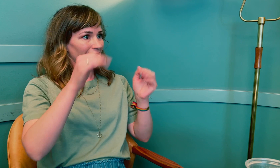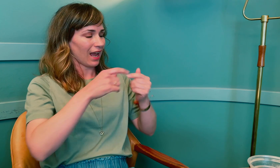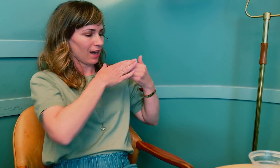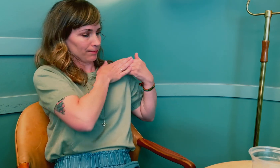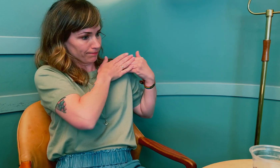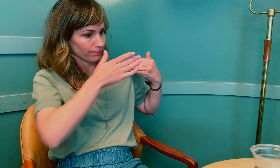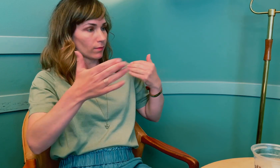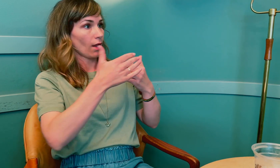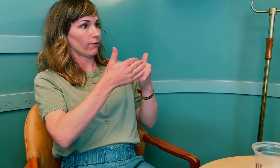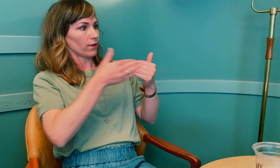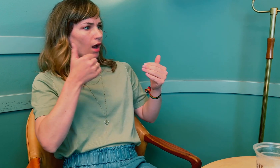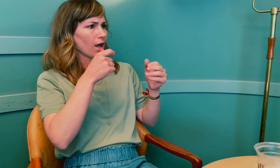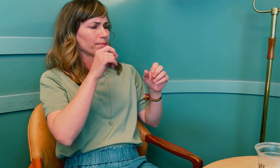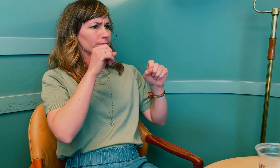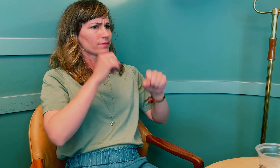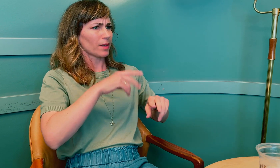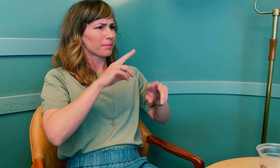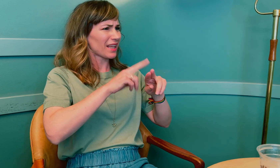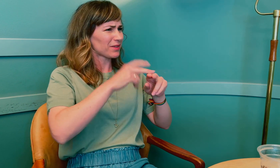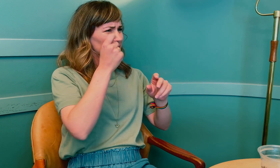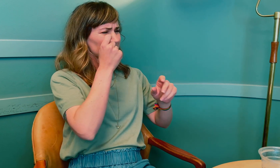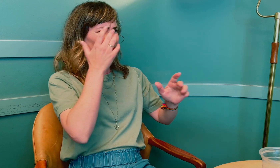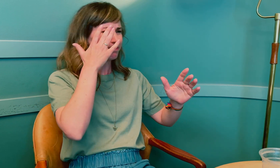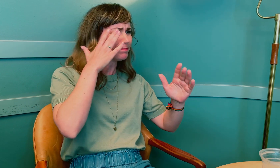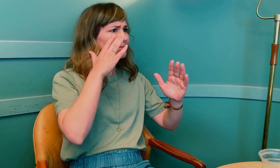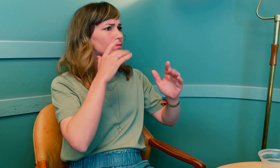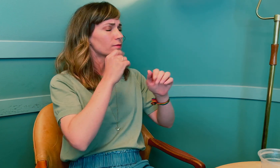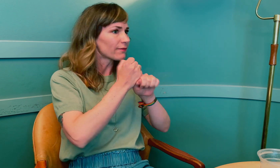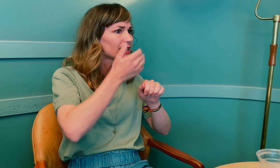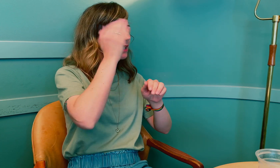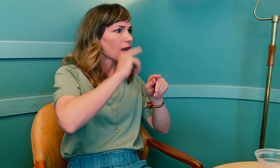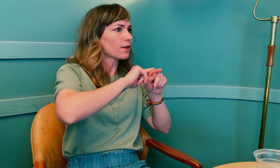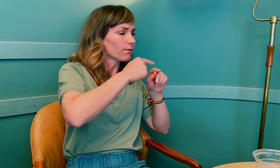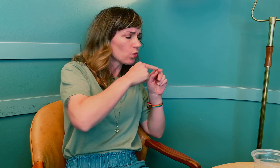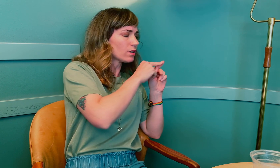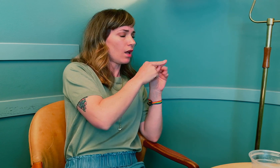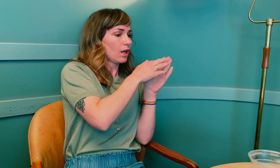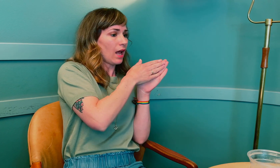Helt fra starten da du merket at noe var feil, og det viste seg å være hjernesvulst, –